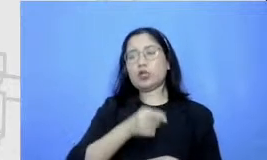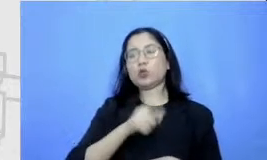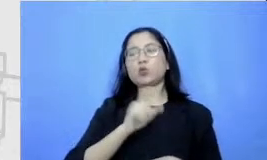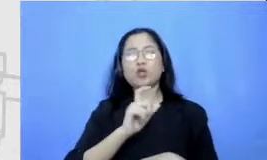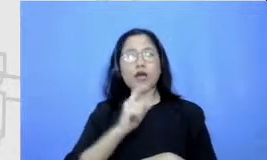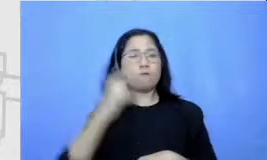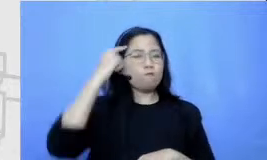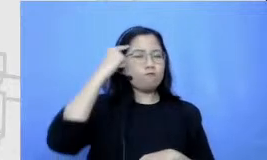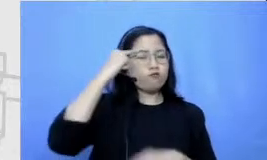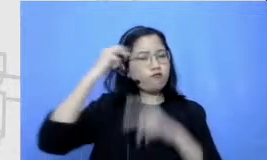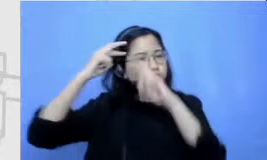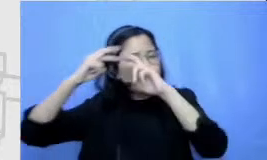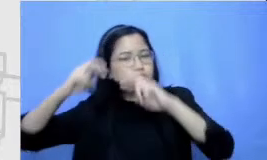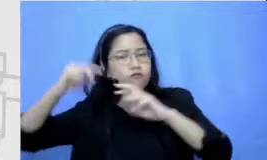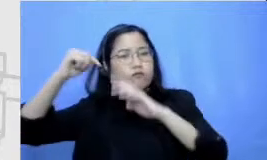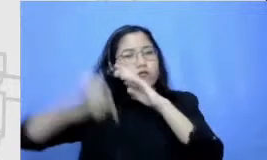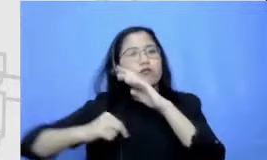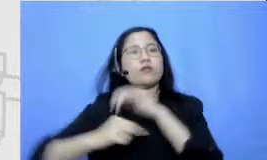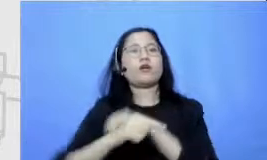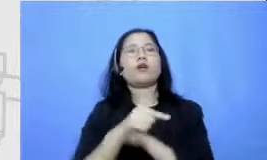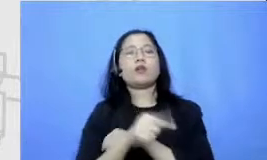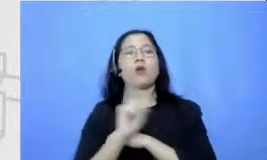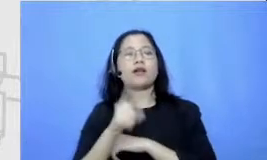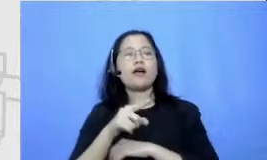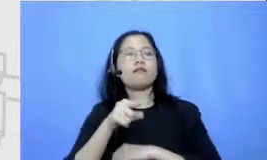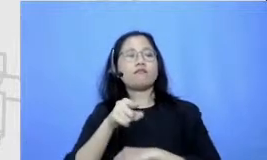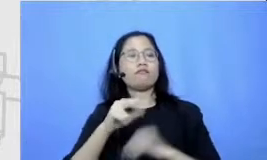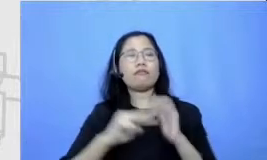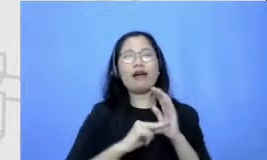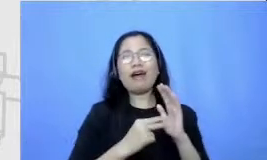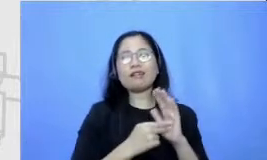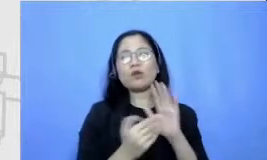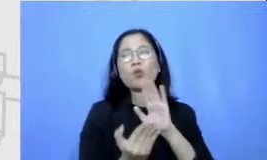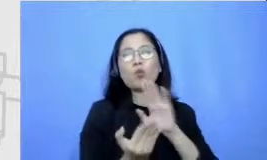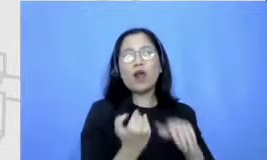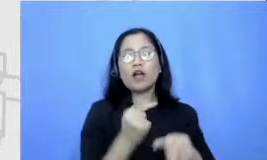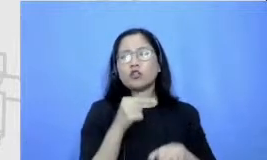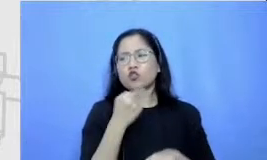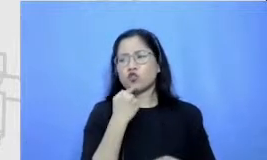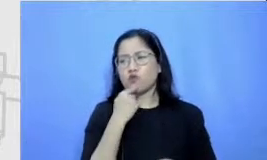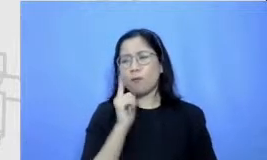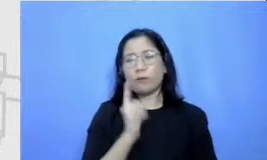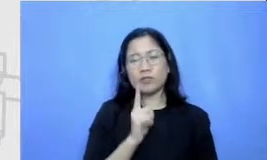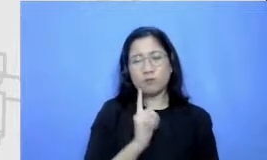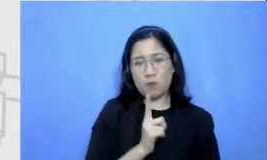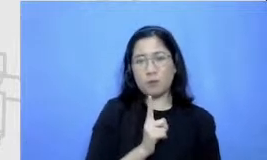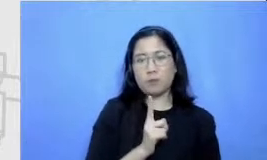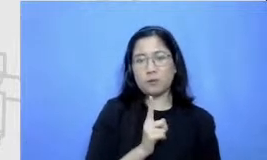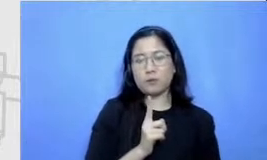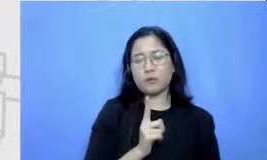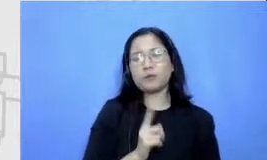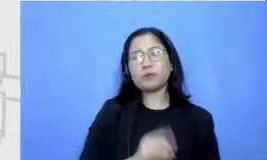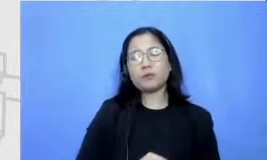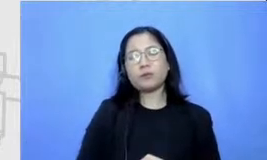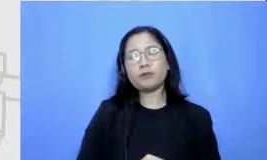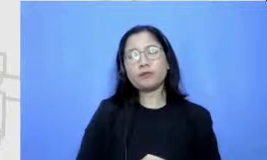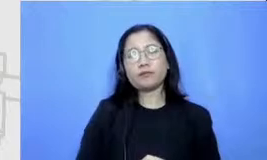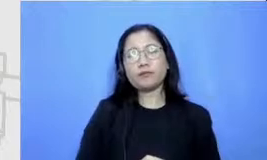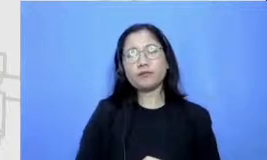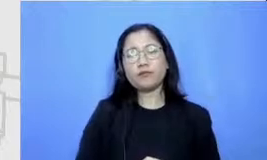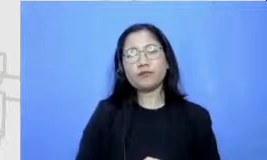The definition ad salah satu argumennya adalah karena yang nanti menjadi tugasnya sebetulnya